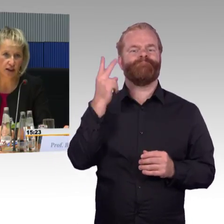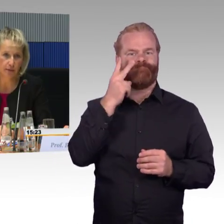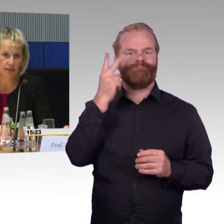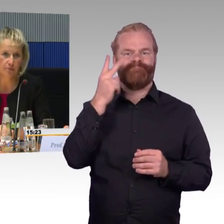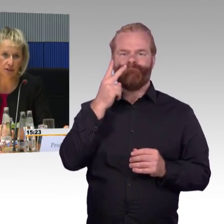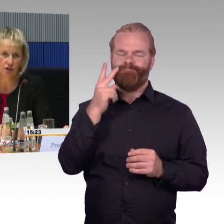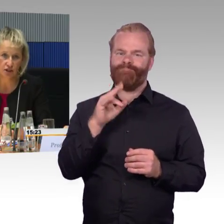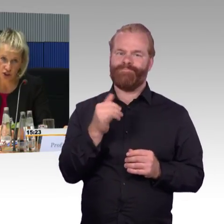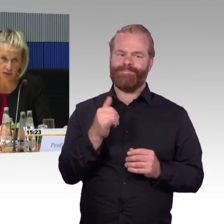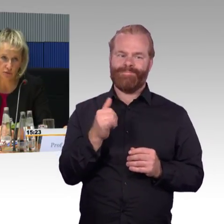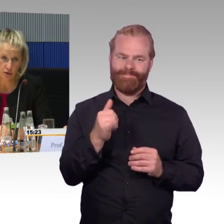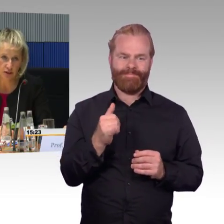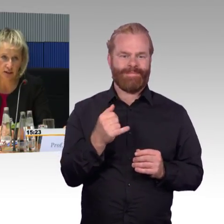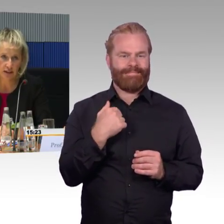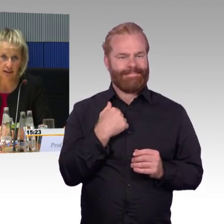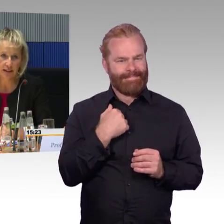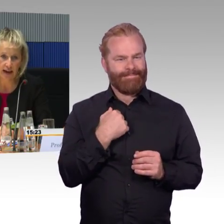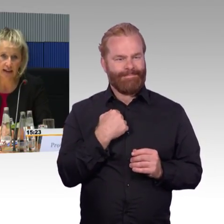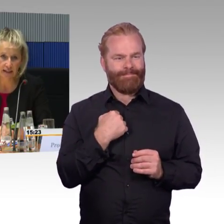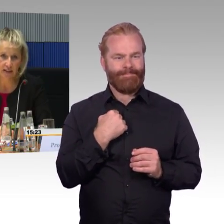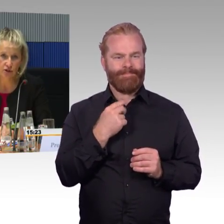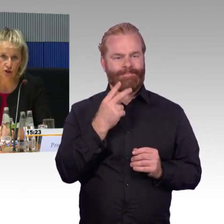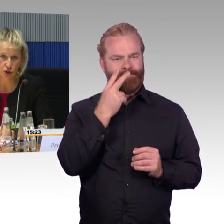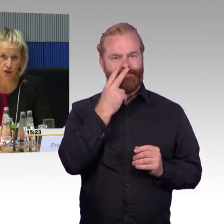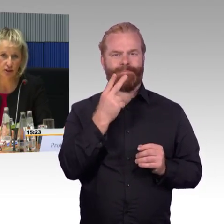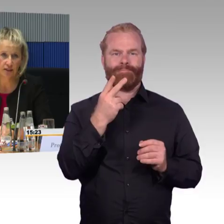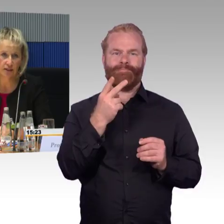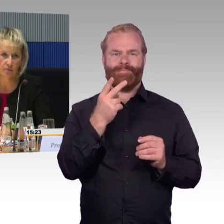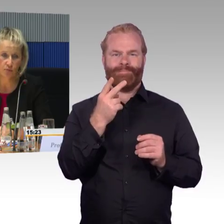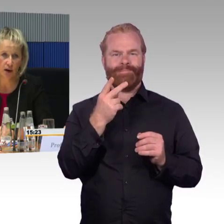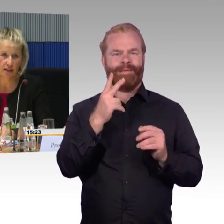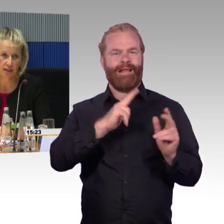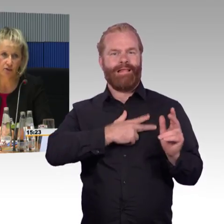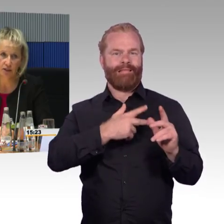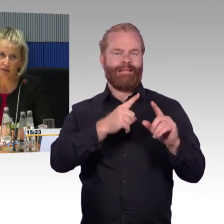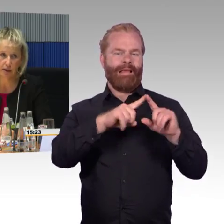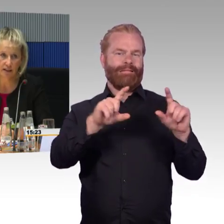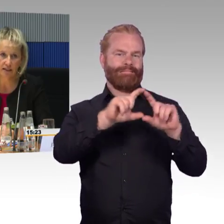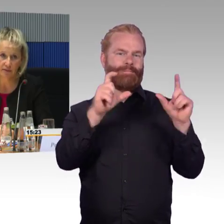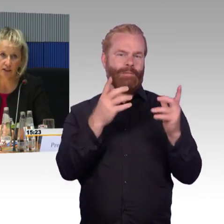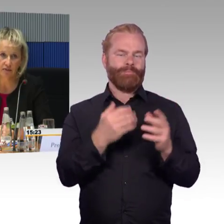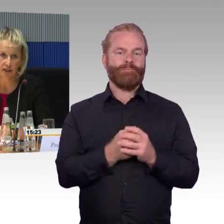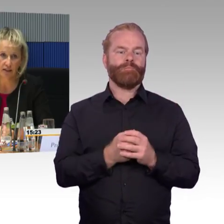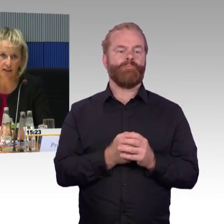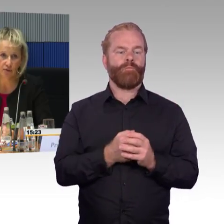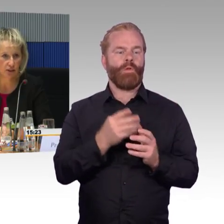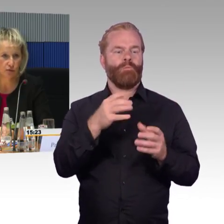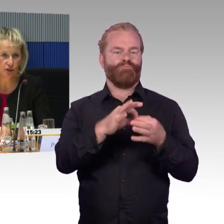da wäre ich dankbar, wenn Sie das schicken würden, denn in aller Regel können so schon im Umkreis die Sitzplätze reserviert werden.